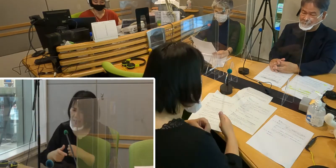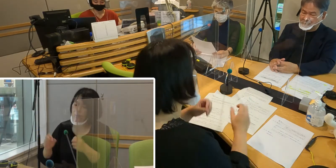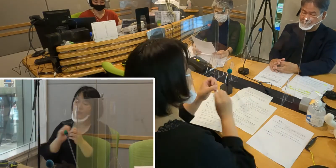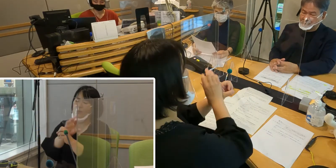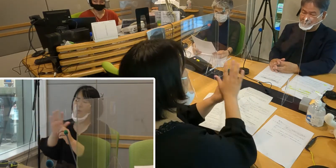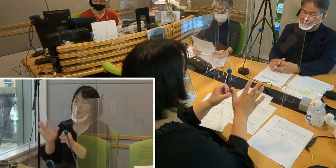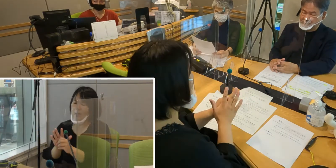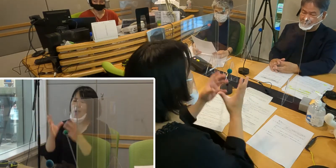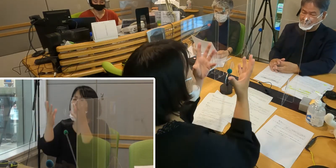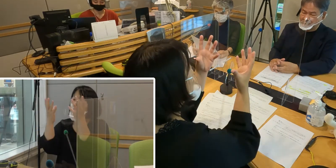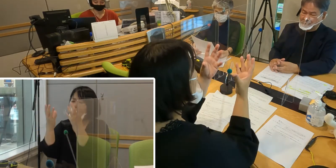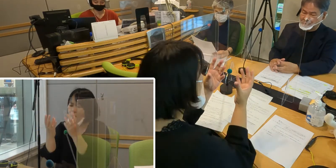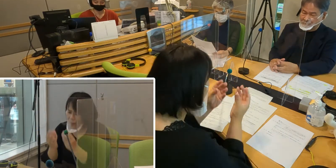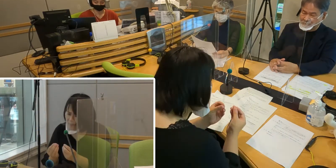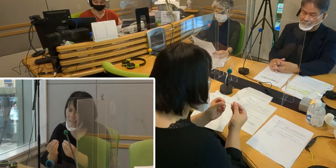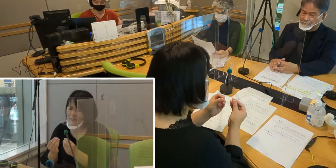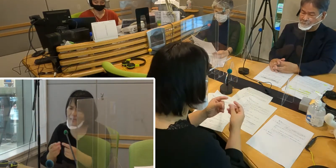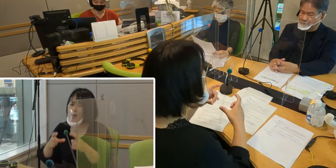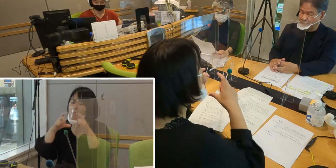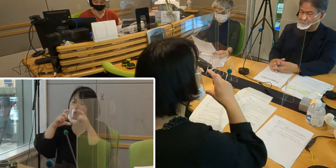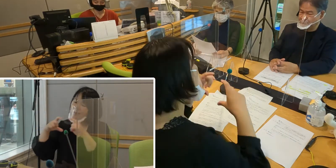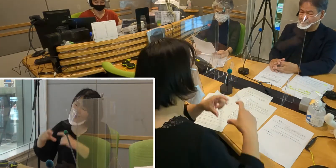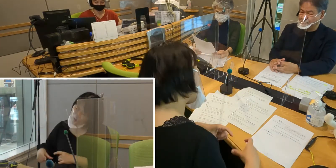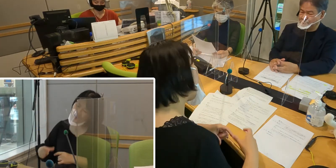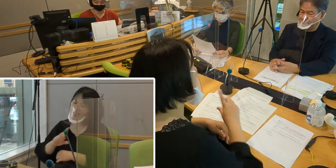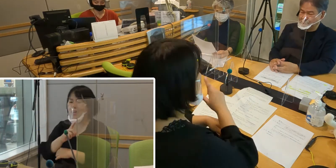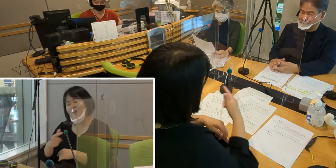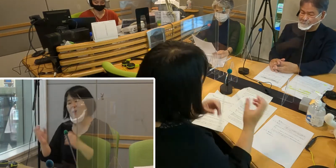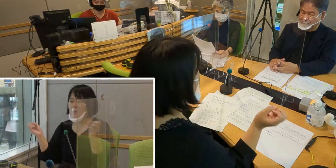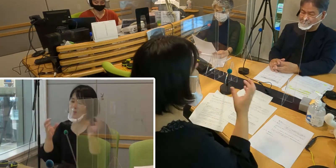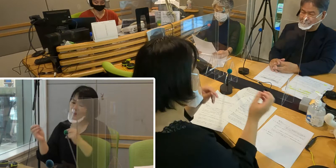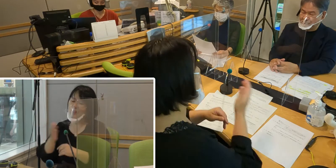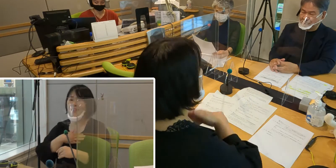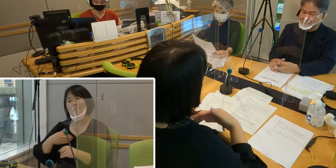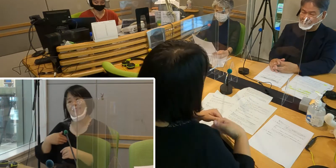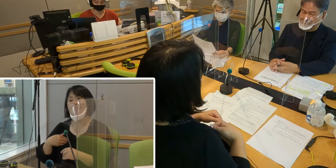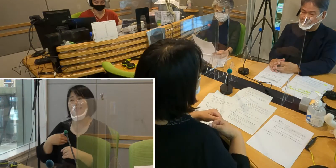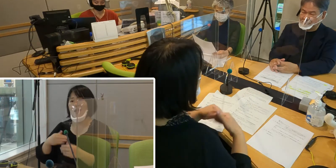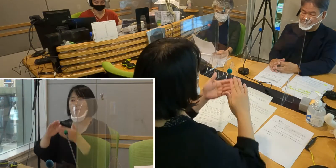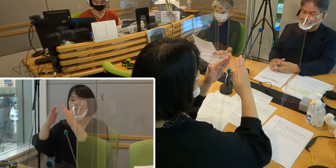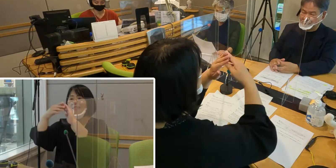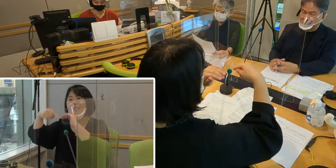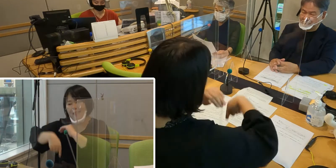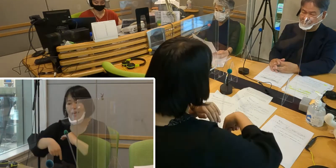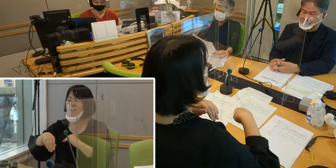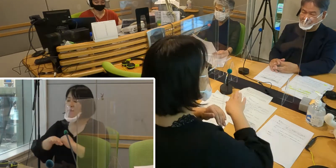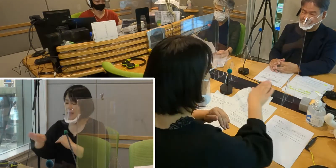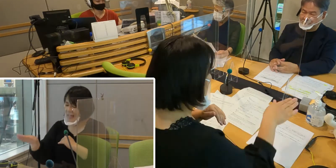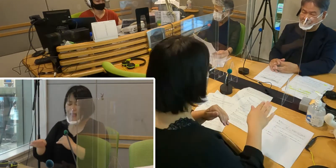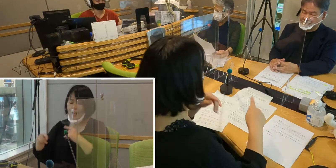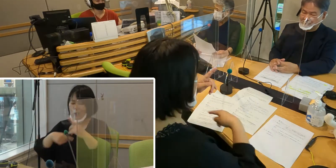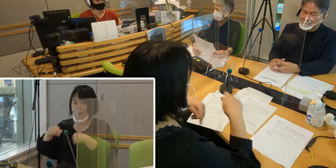マスク必要なしになることを待ち望んで 全員がマスクで学習して活動しております